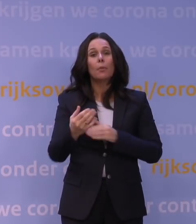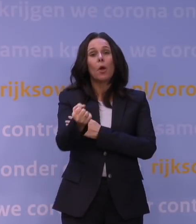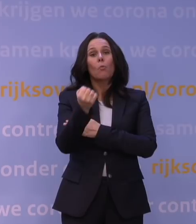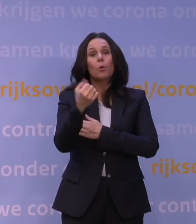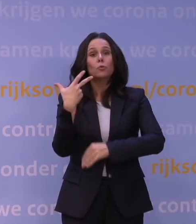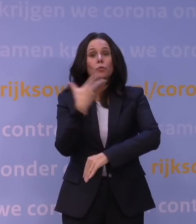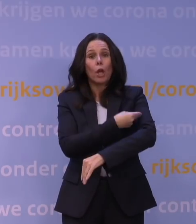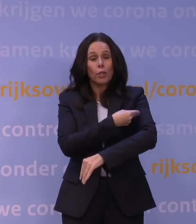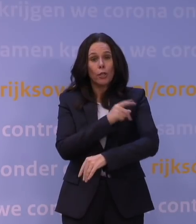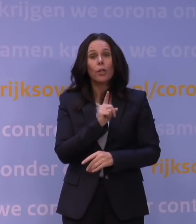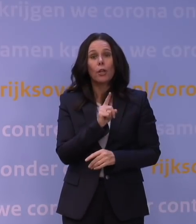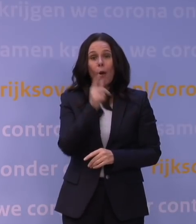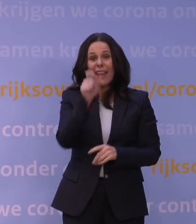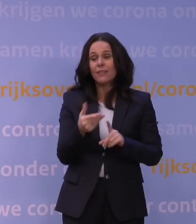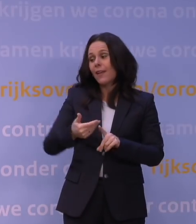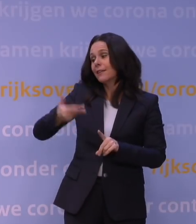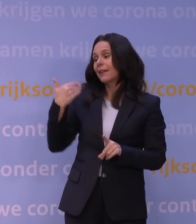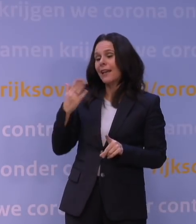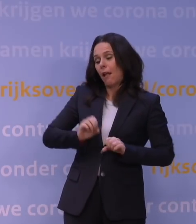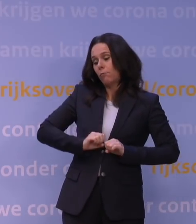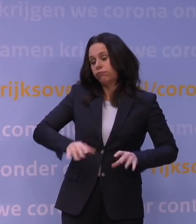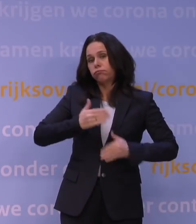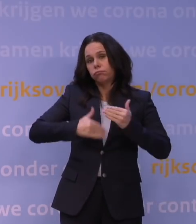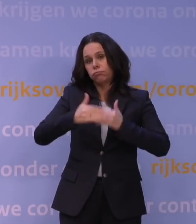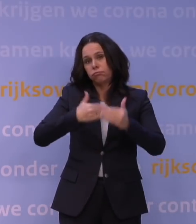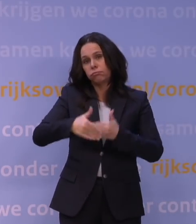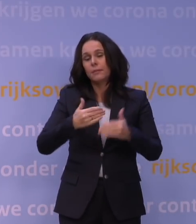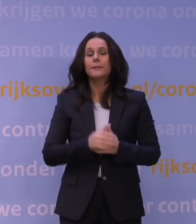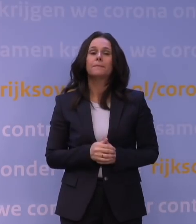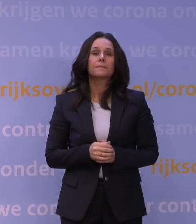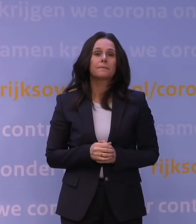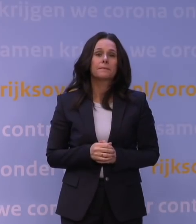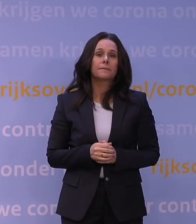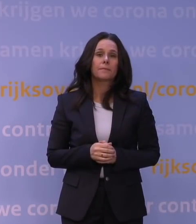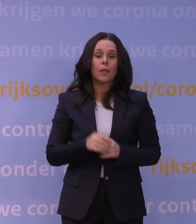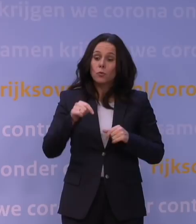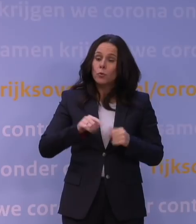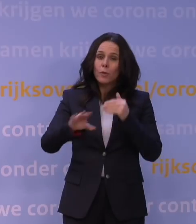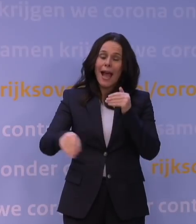die natuurlijk al een week geleden ernstig of belangrijk versneld is, om aanvullende maatregelen te nemen